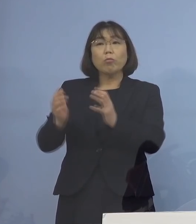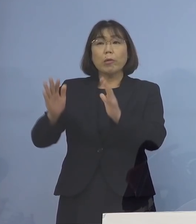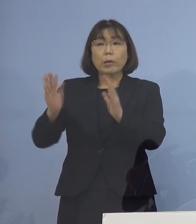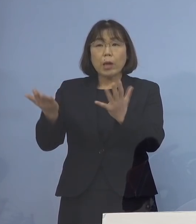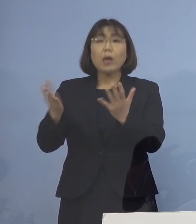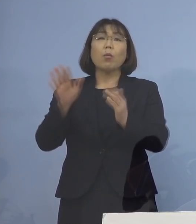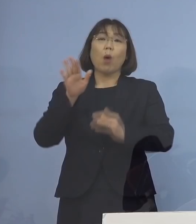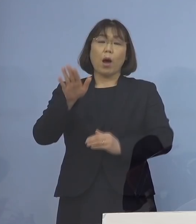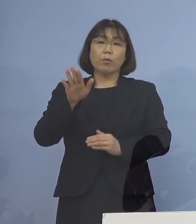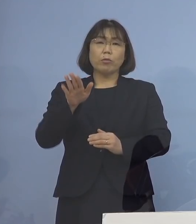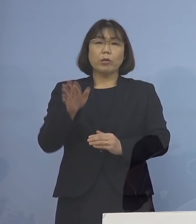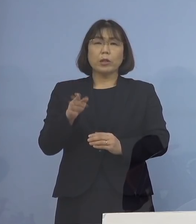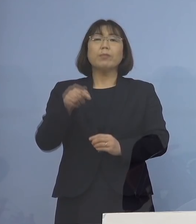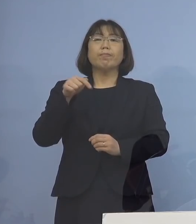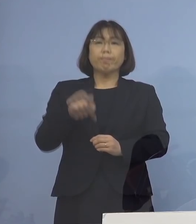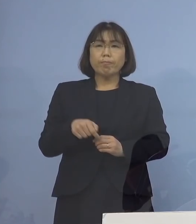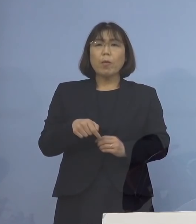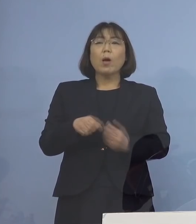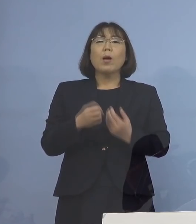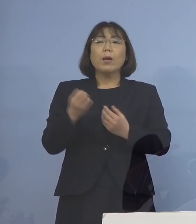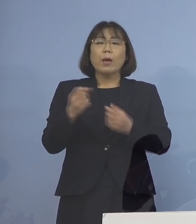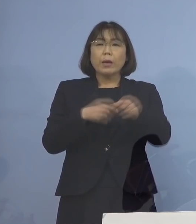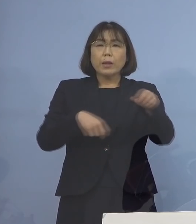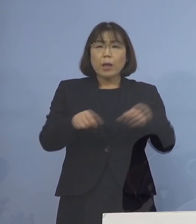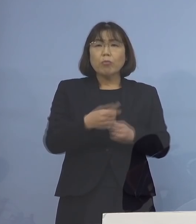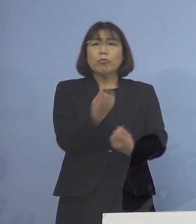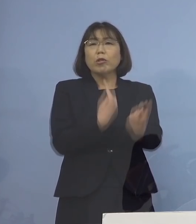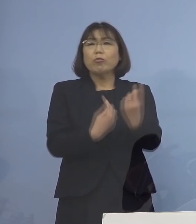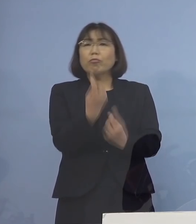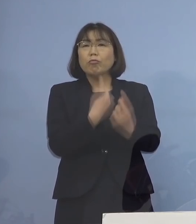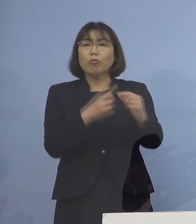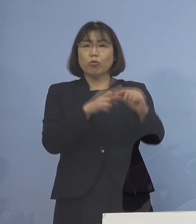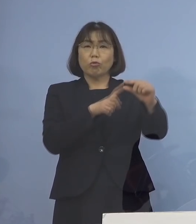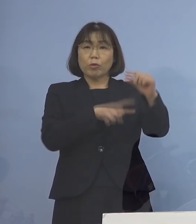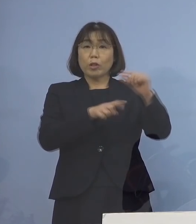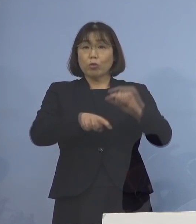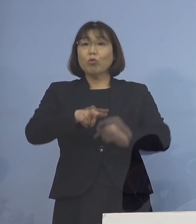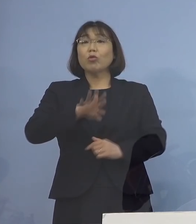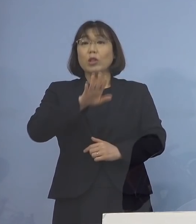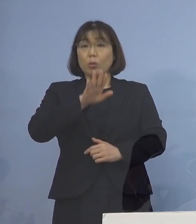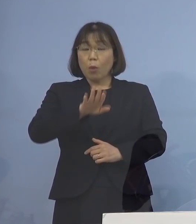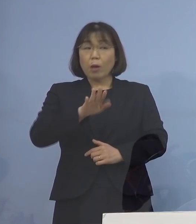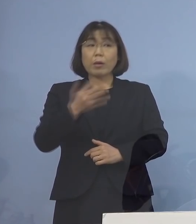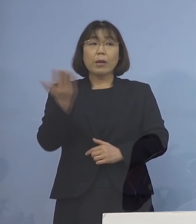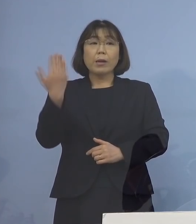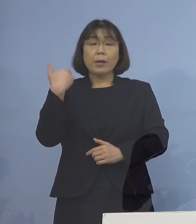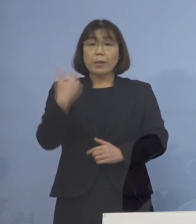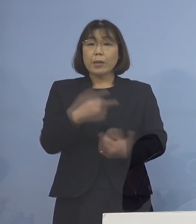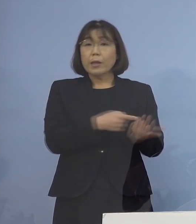逆に来客中心のところも ある訳ですので 先ほど示しているフローチャート